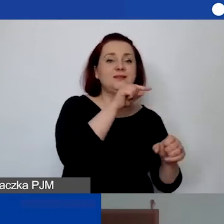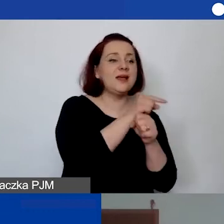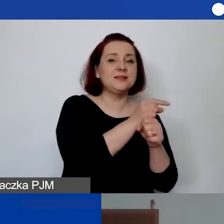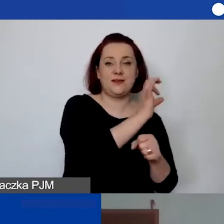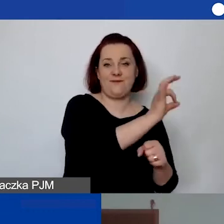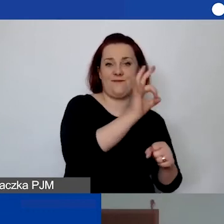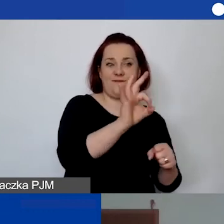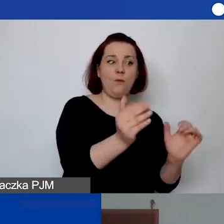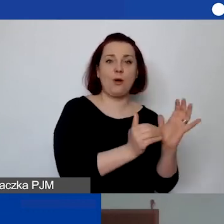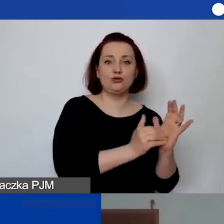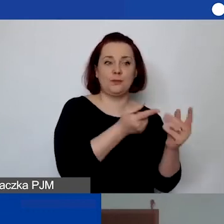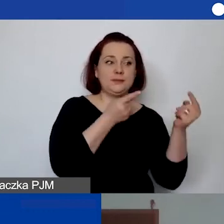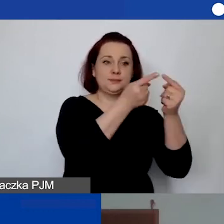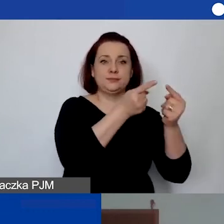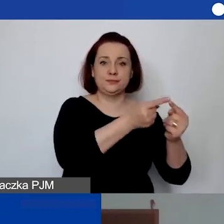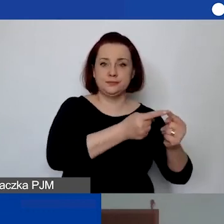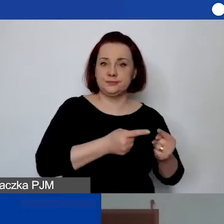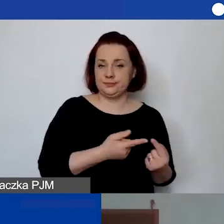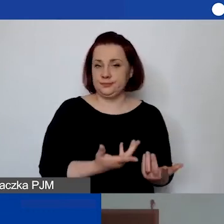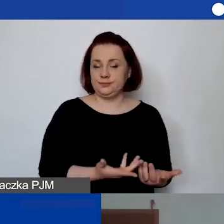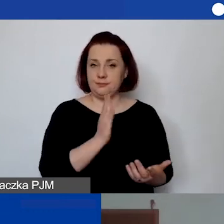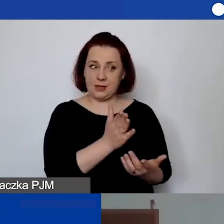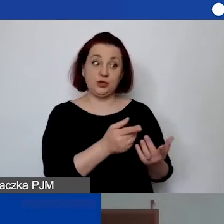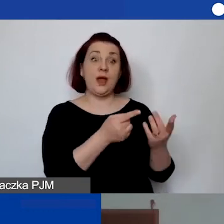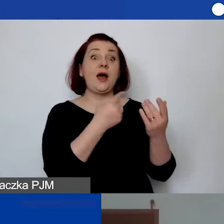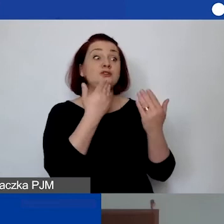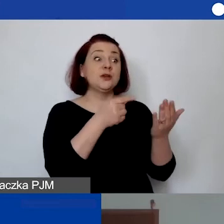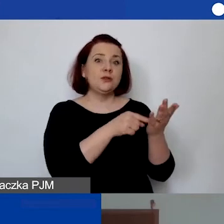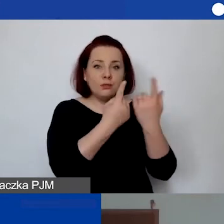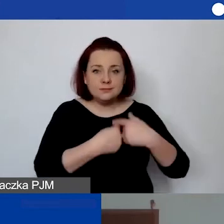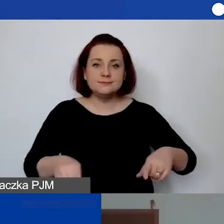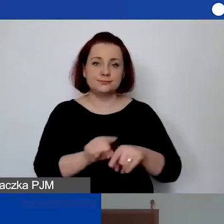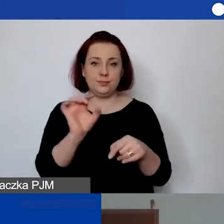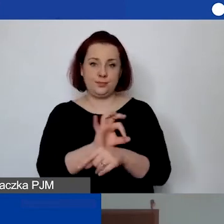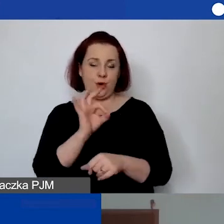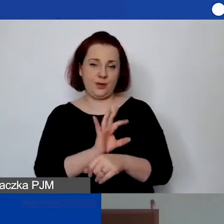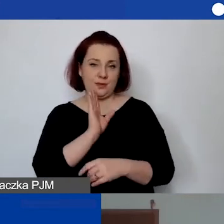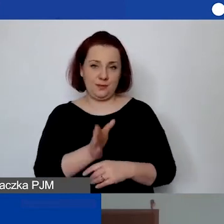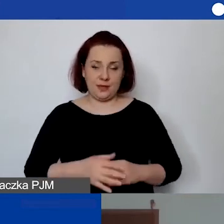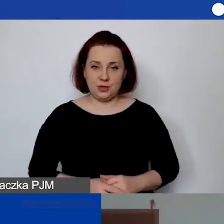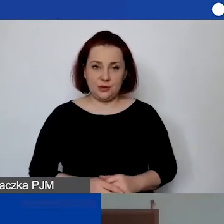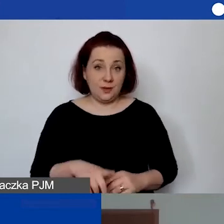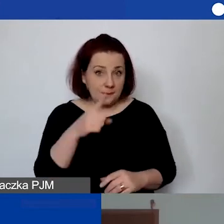które będą wynikały z realizacji projektu. W sytuacji, w której… Tylko proszę pamiętać,